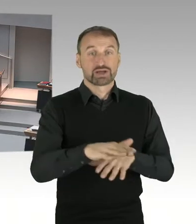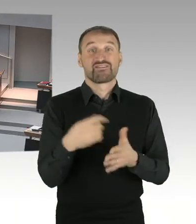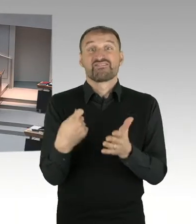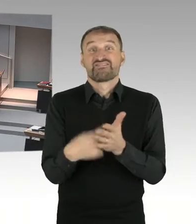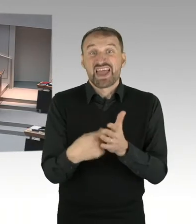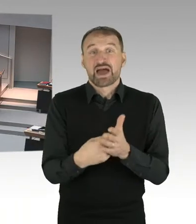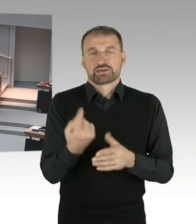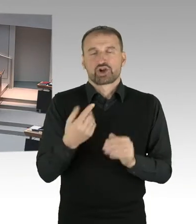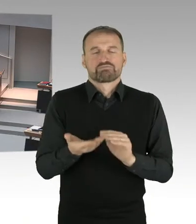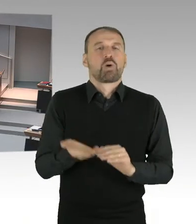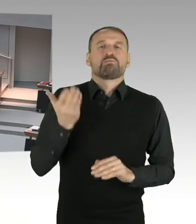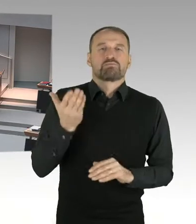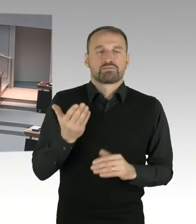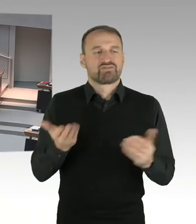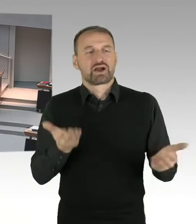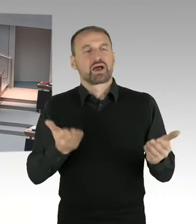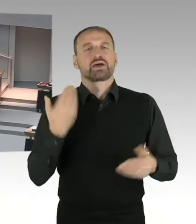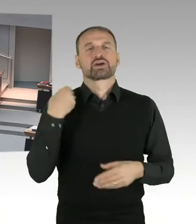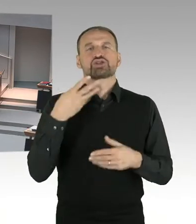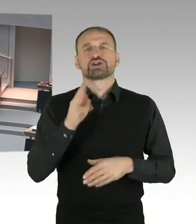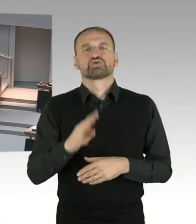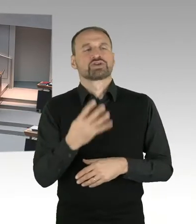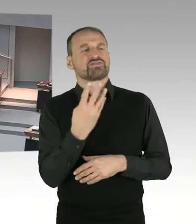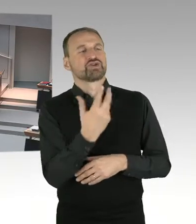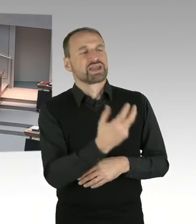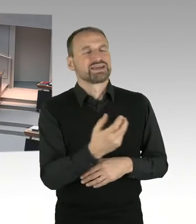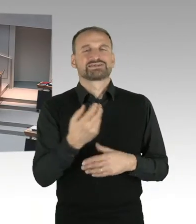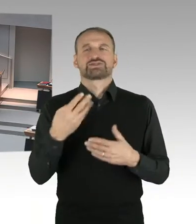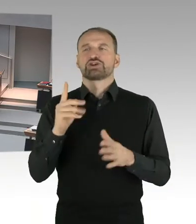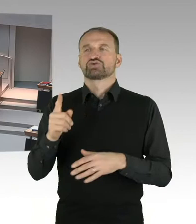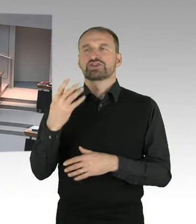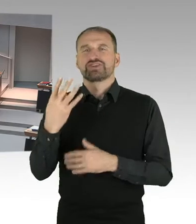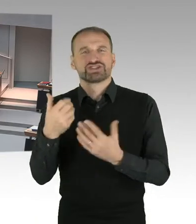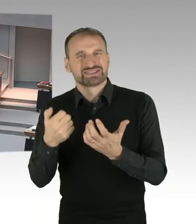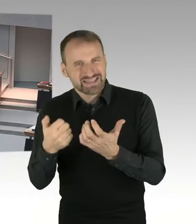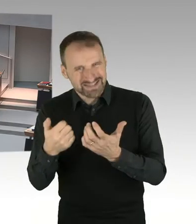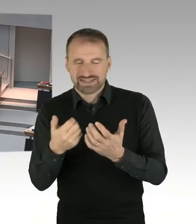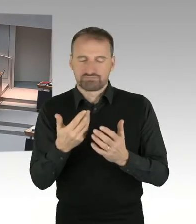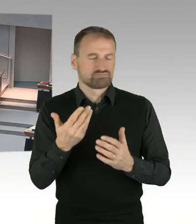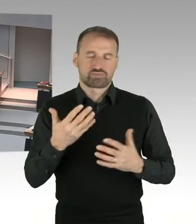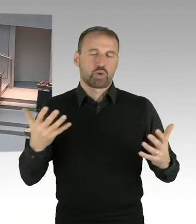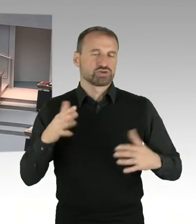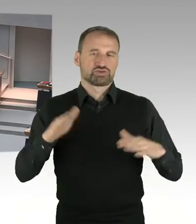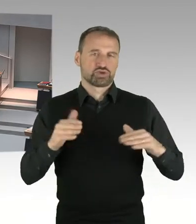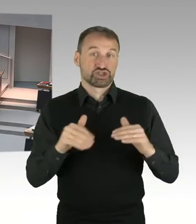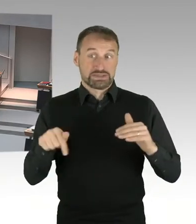wird auf Bundesebene stattfinden durch die Anpassung der Messzahl. Die wird etwa auf ein Zehntel gesenkt.